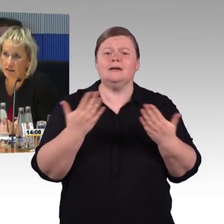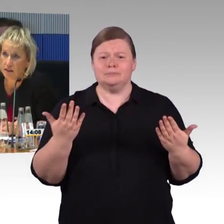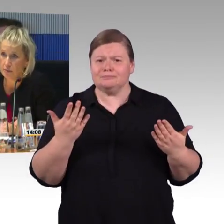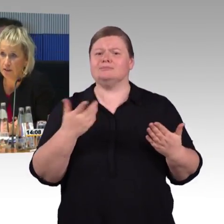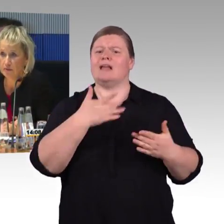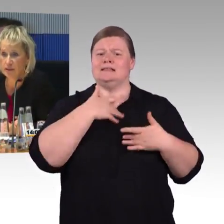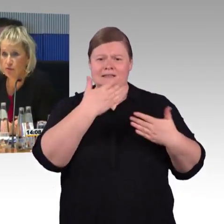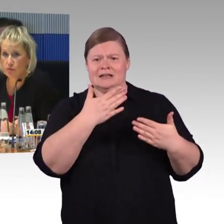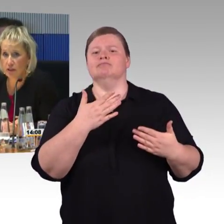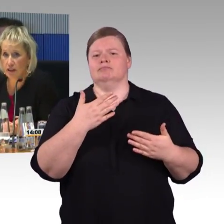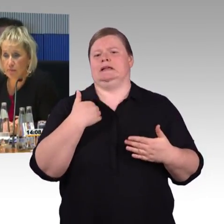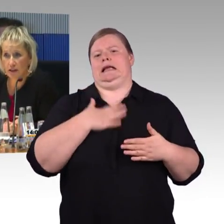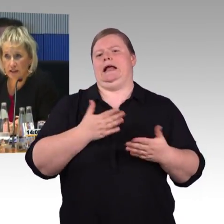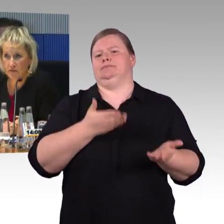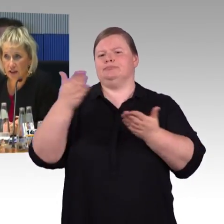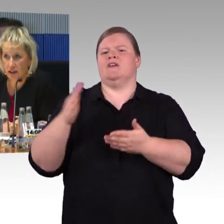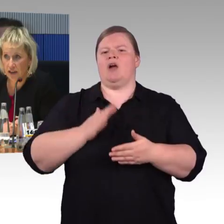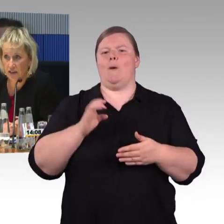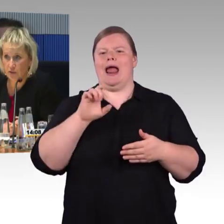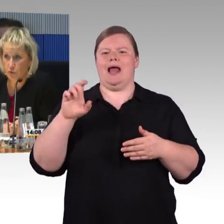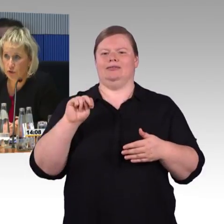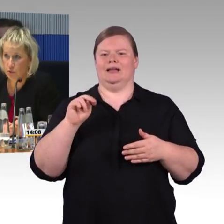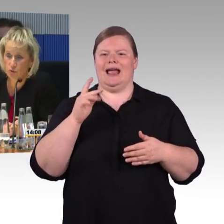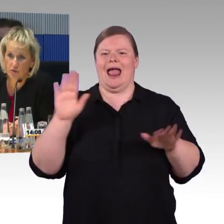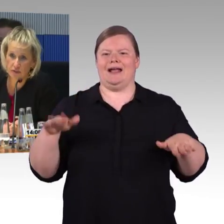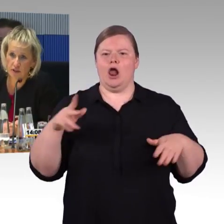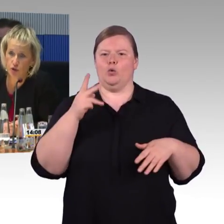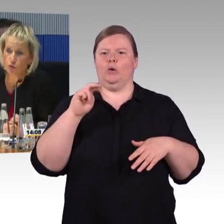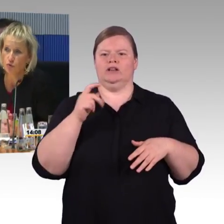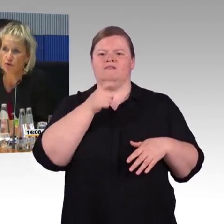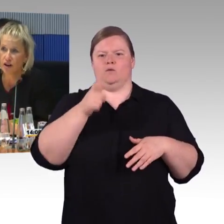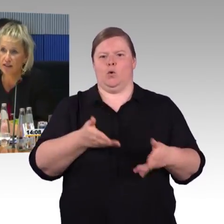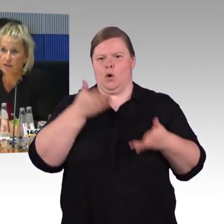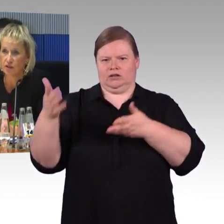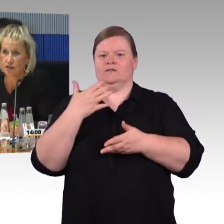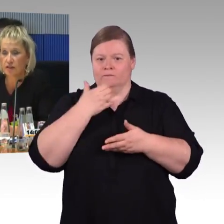mit der Verbesserung der Barrierefreiheit, sowohl im Bezug auf Infrastruktur und Fahrzeuge.